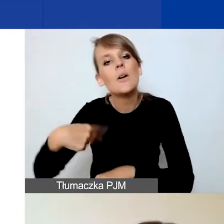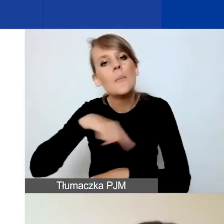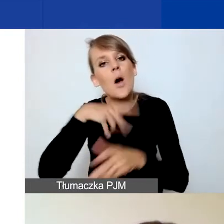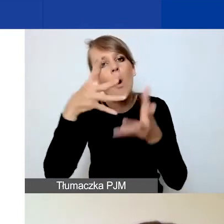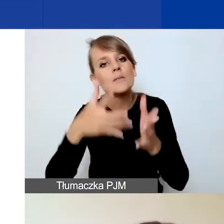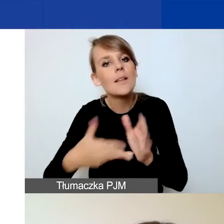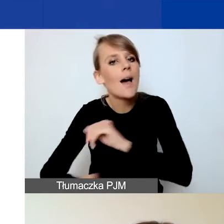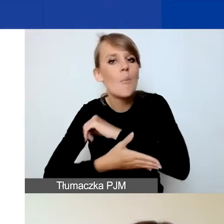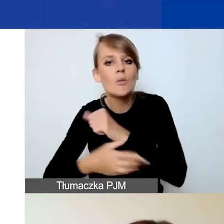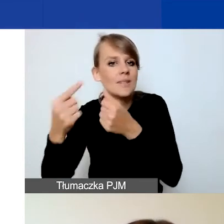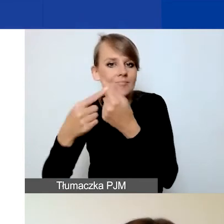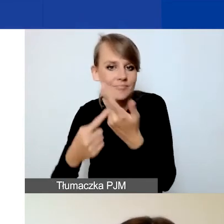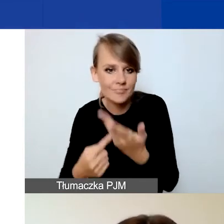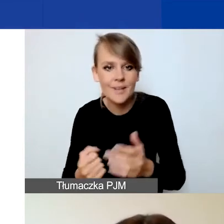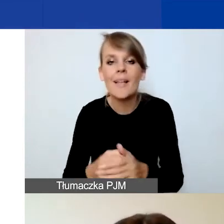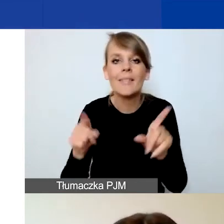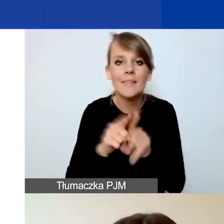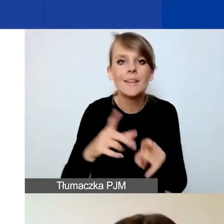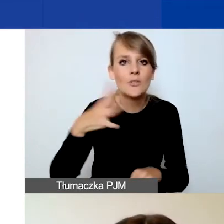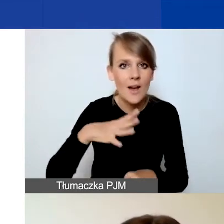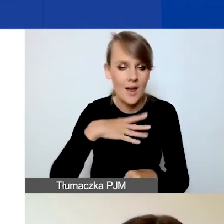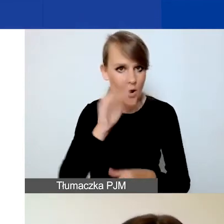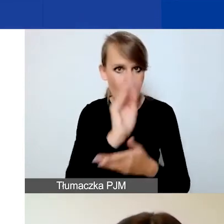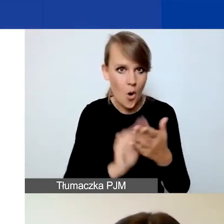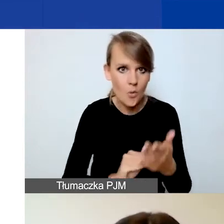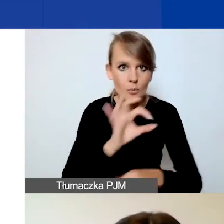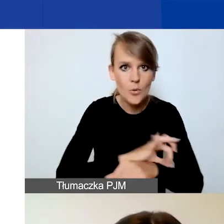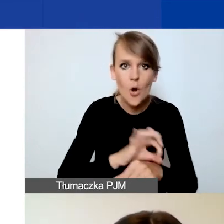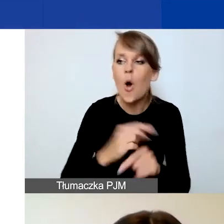Dobrą praktyką jest też konsultowanie opisanego projektu z kimś spoza zespołu.